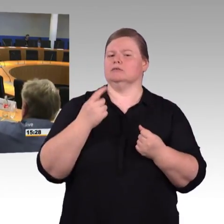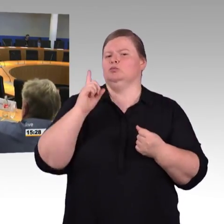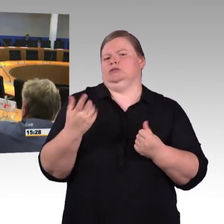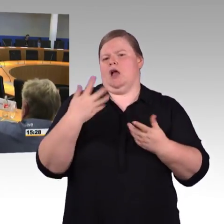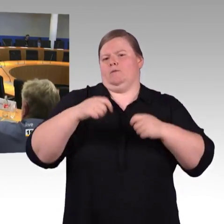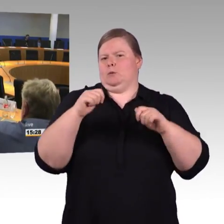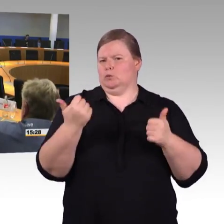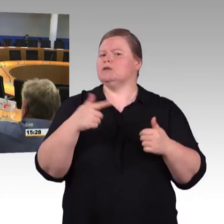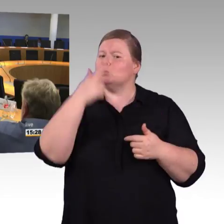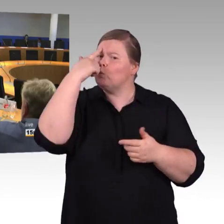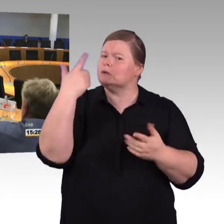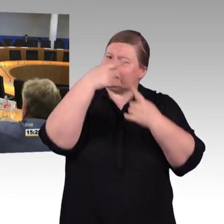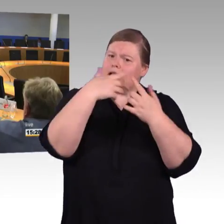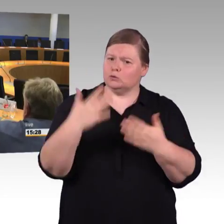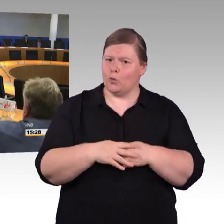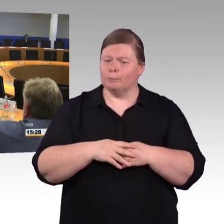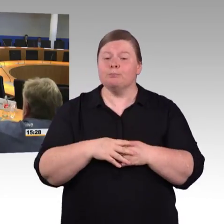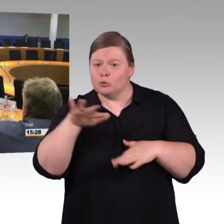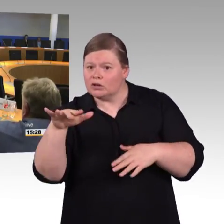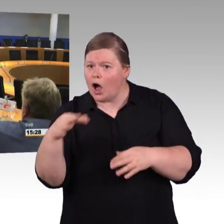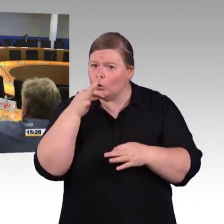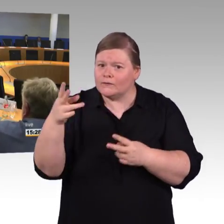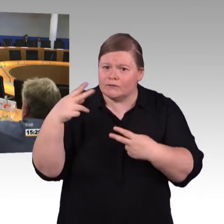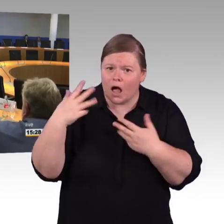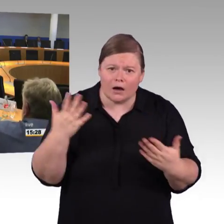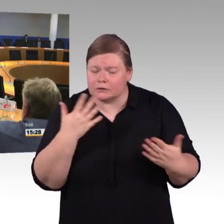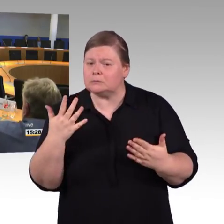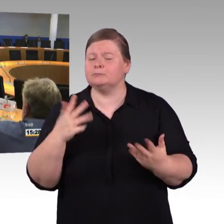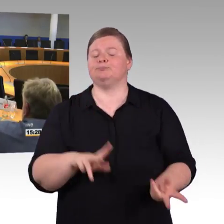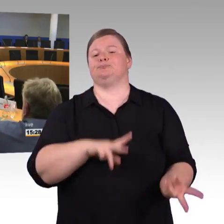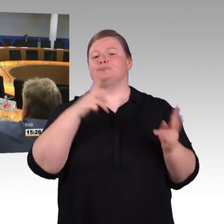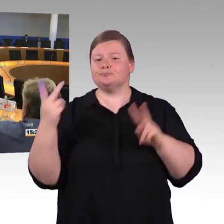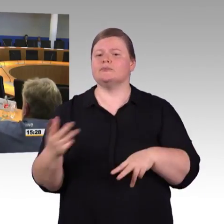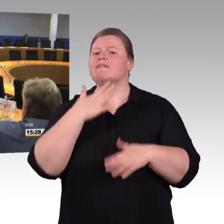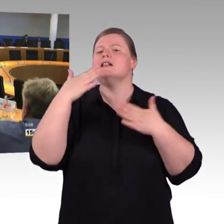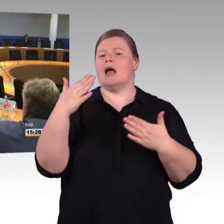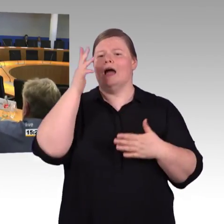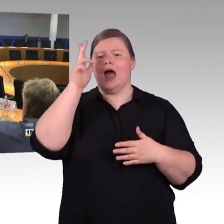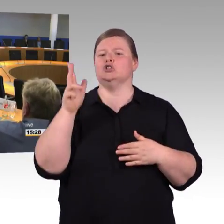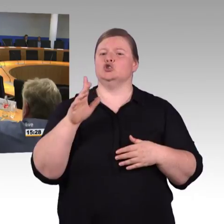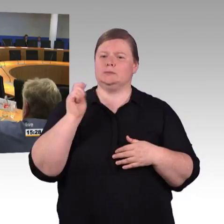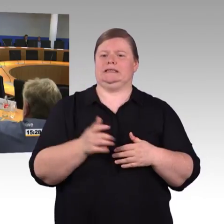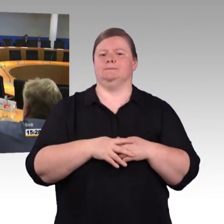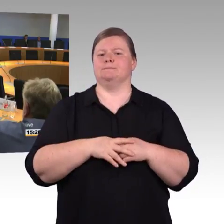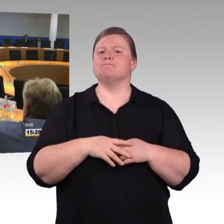dann muss ich eigentlich 1,5 Stunden länger fahren, als Rollstuhlfahrer. Also, das war meine Frage.